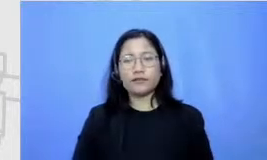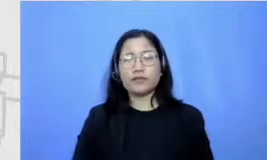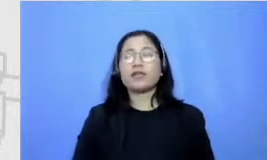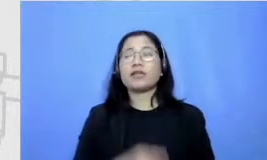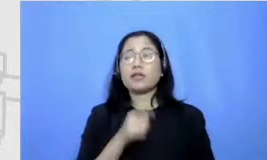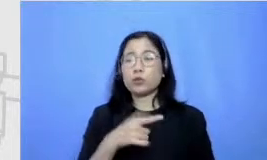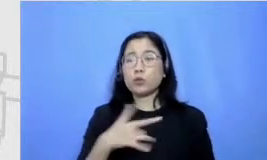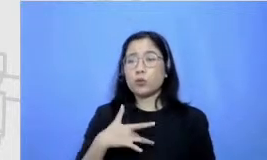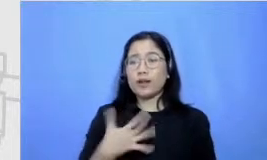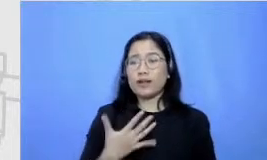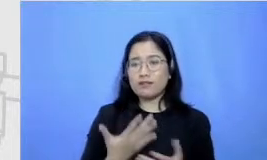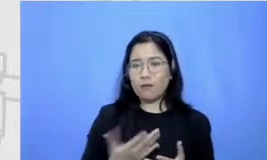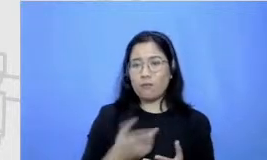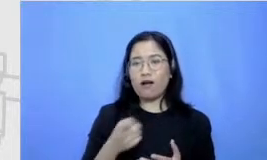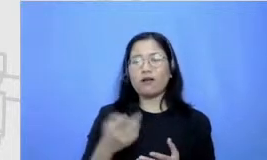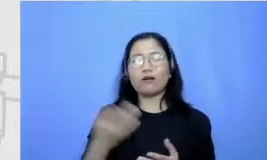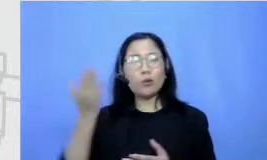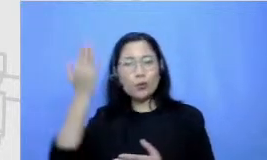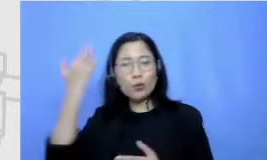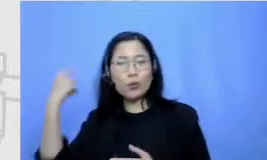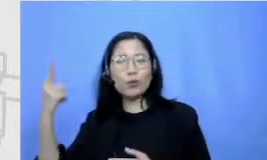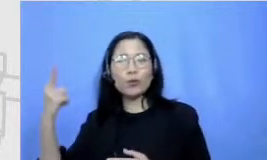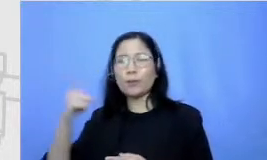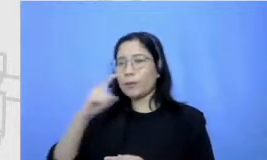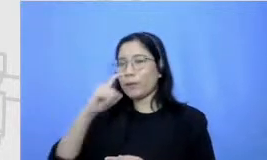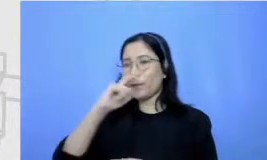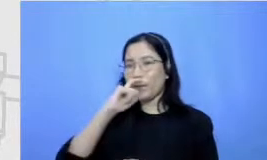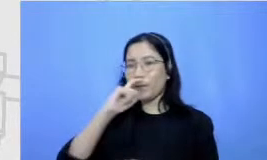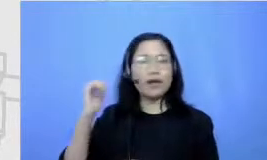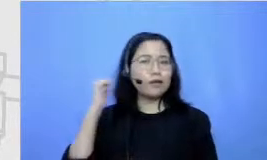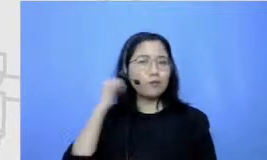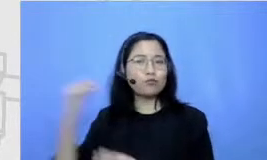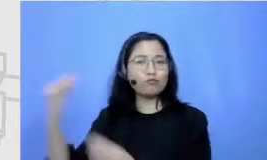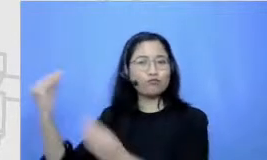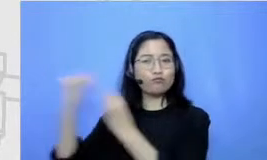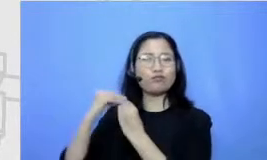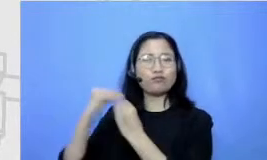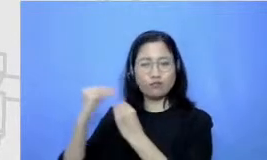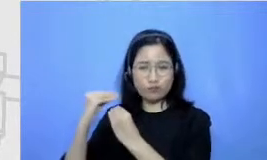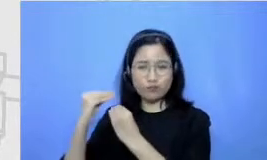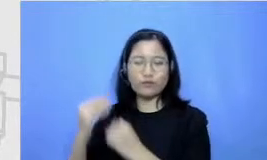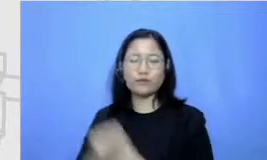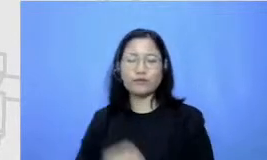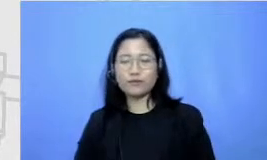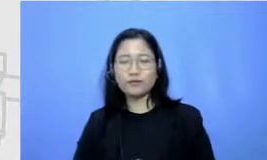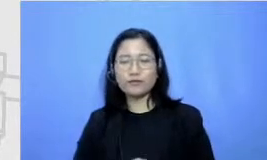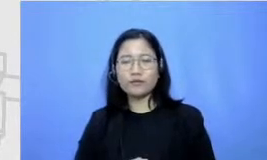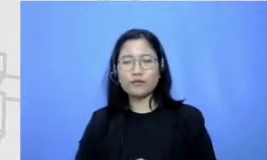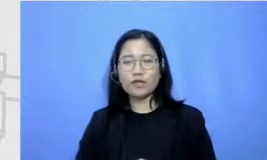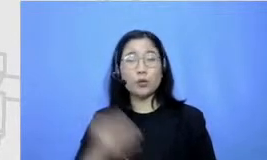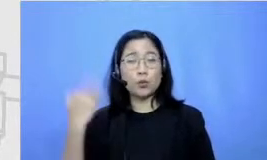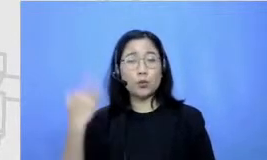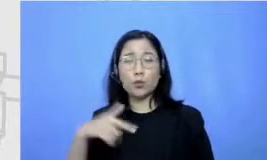karena pola p engasuhan dan pendidikan orang tua sih aku tuh mulai suka baca bahkan sejak sebelum